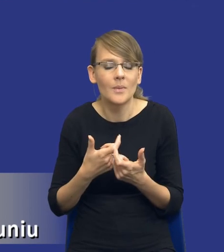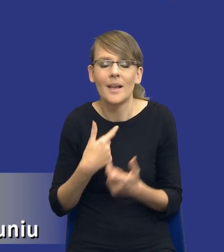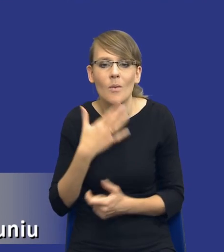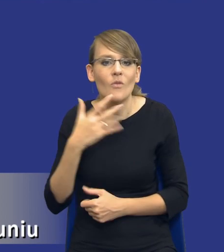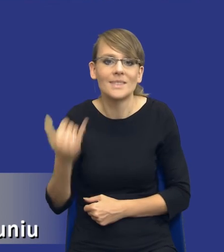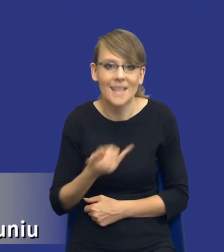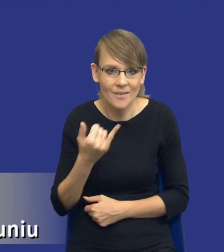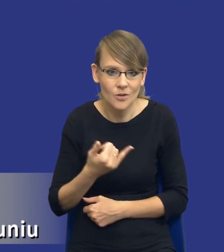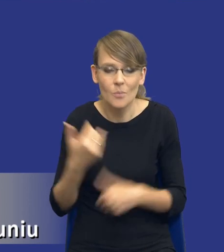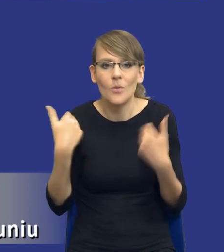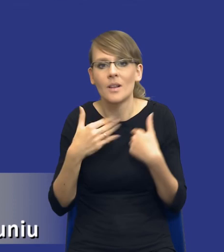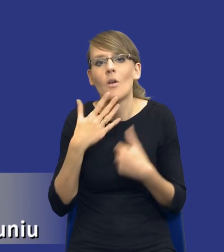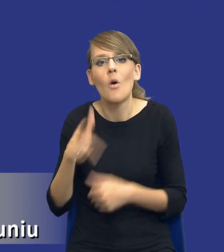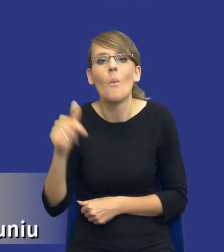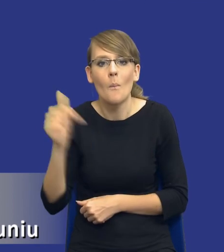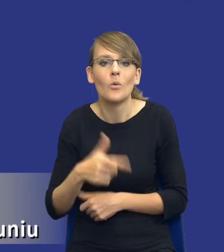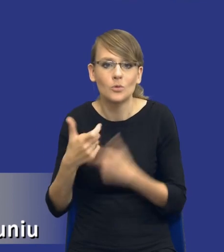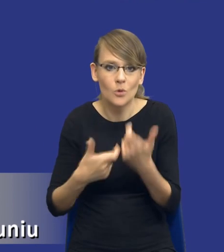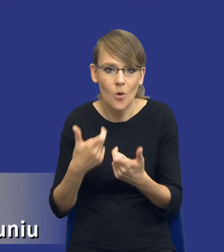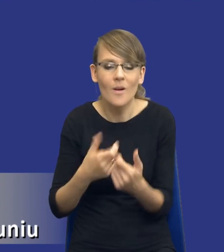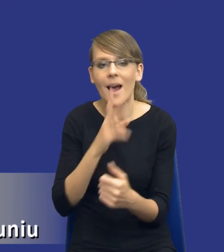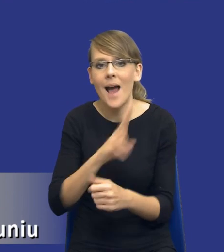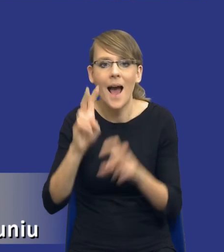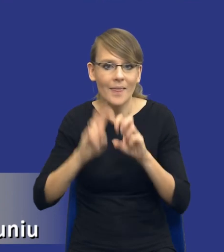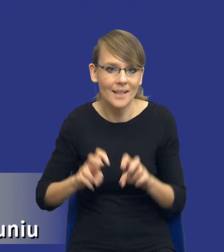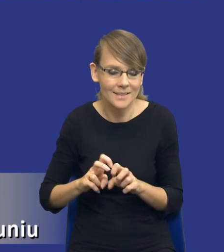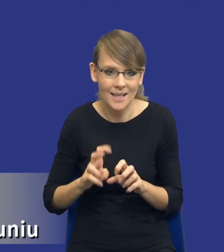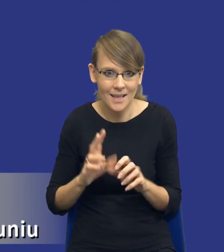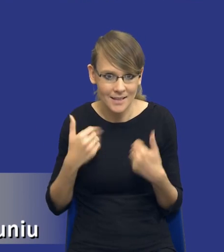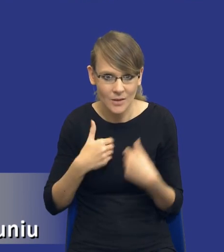tutaj powiedzieć, że trzeba to zrobić w każdej analizie, ale zbliżamy się tutaj